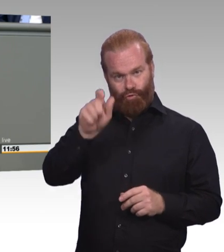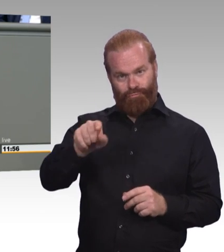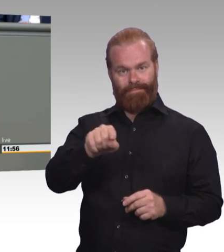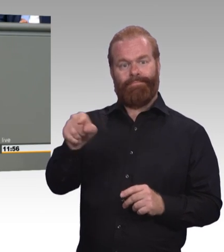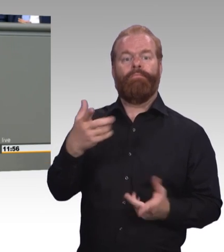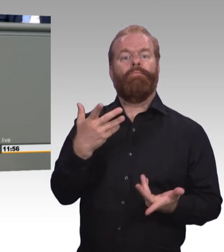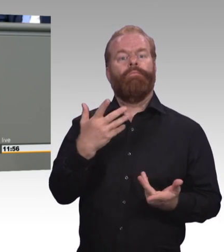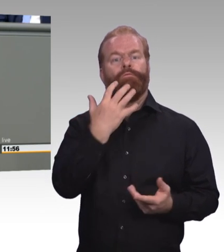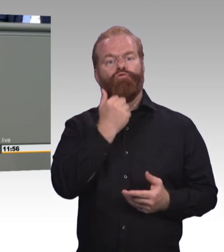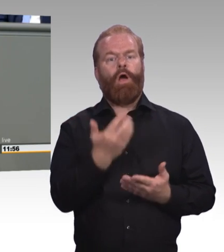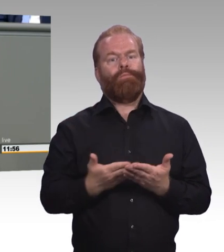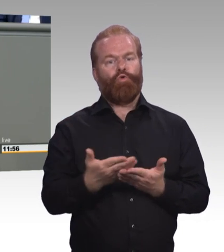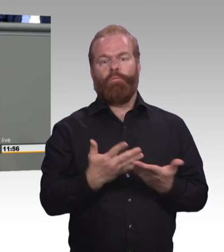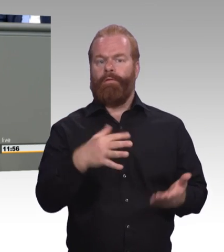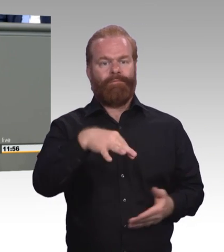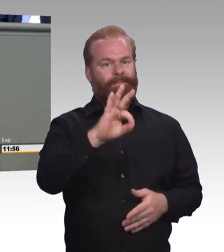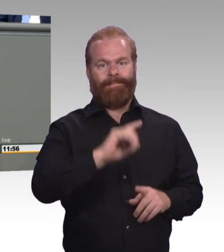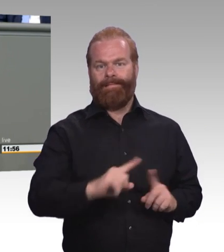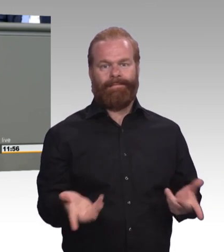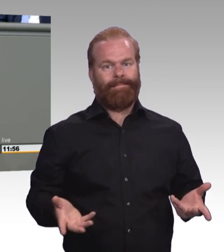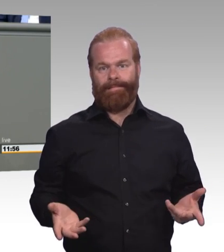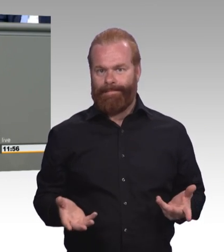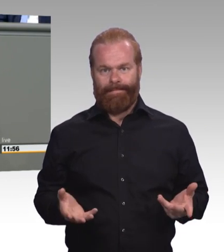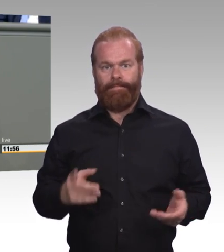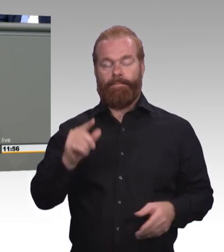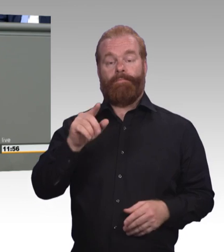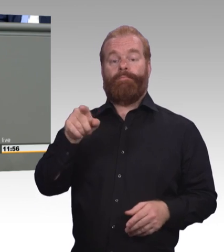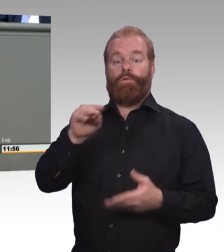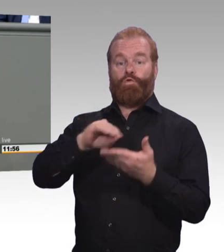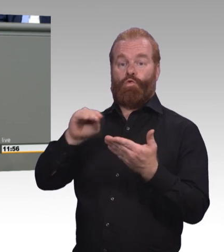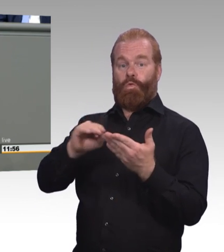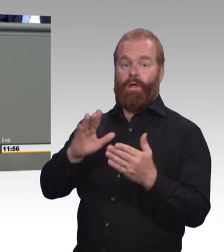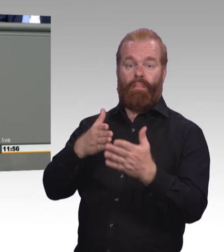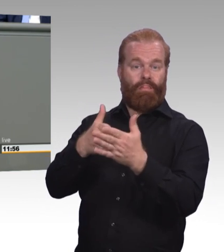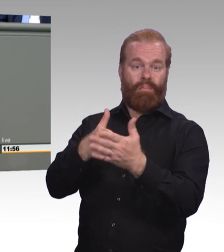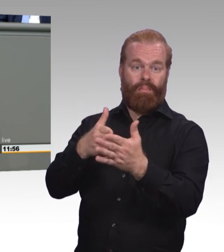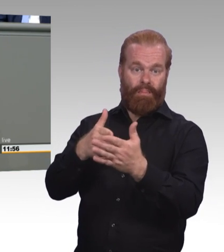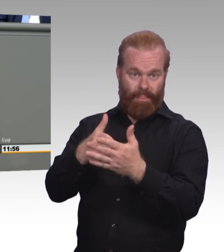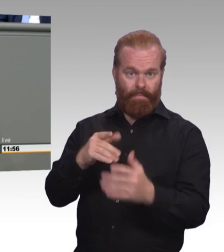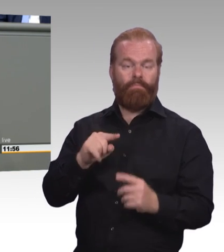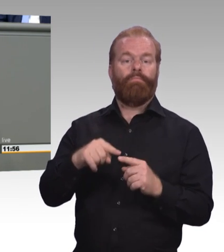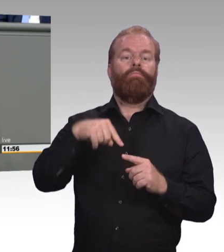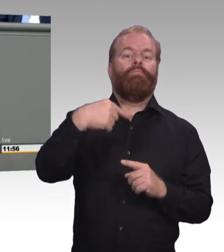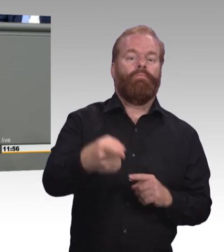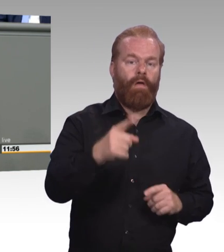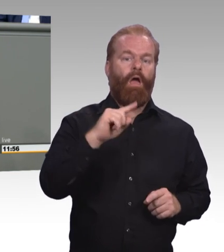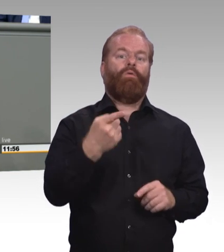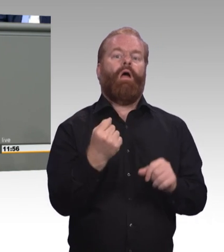Und das geht gar nicht, weil das können wir uns auch schlichtweg nicht leisten. (Beifall)